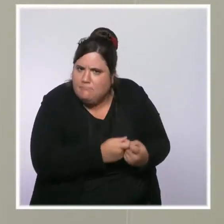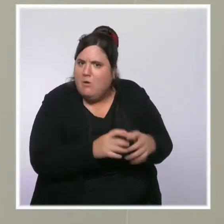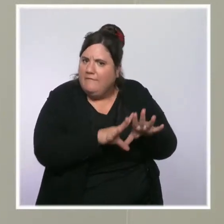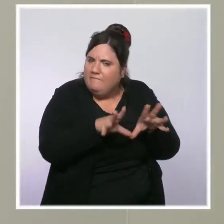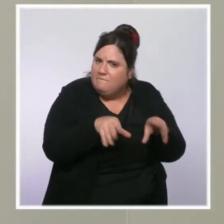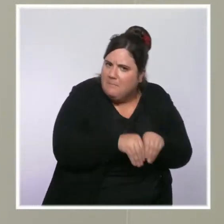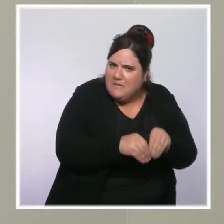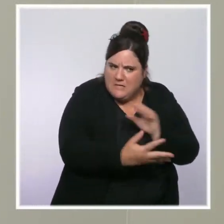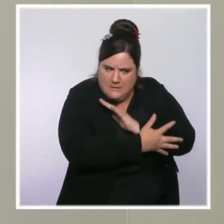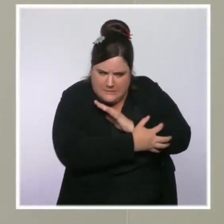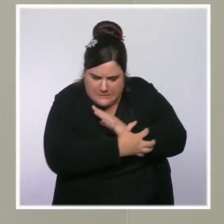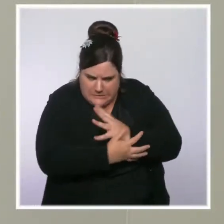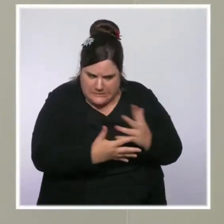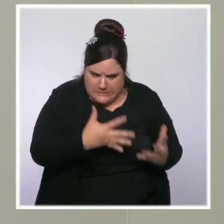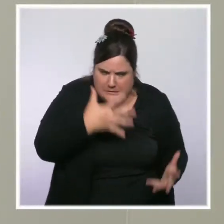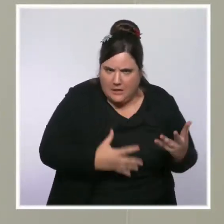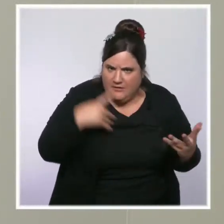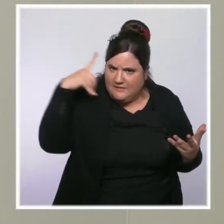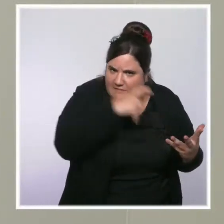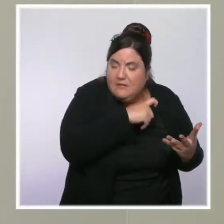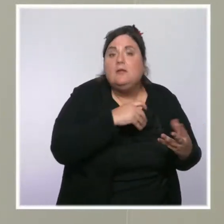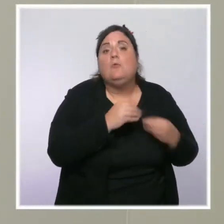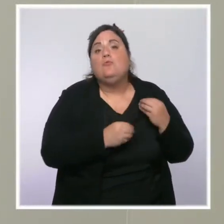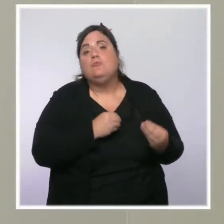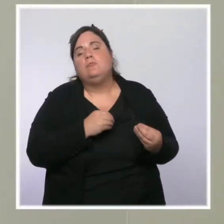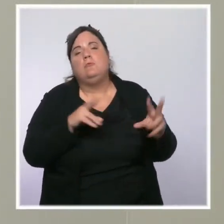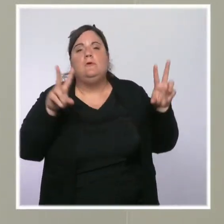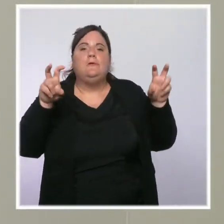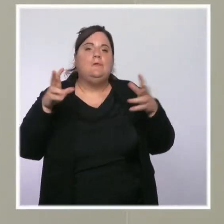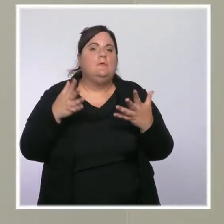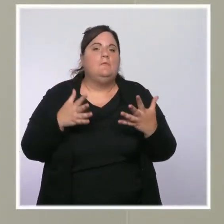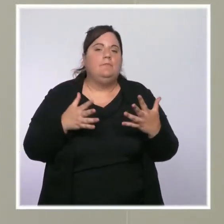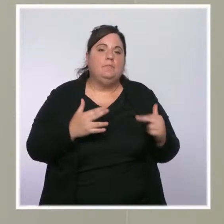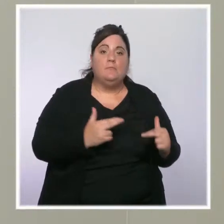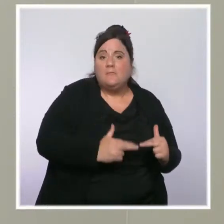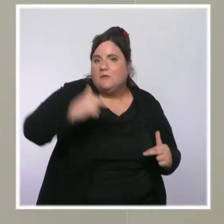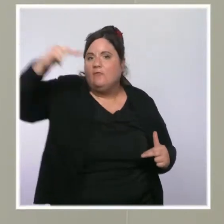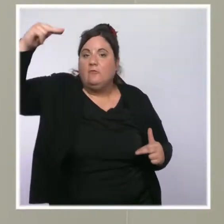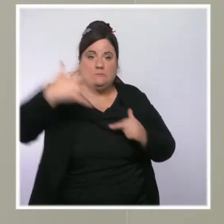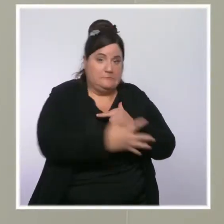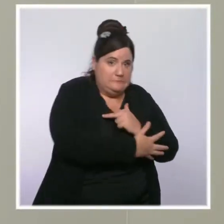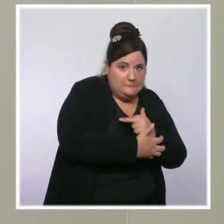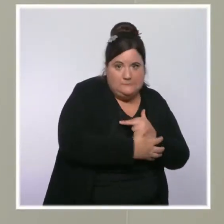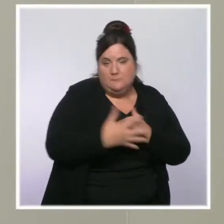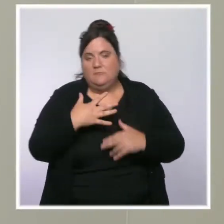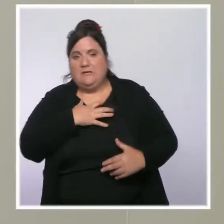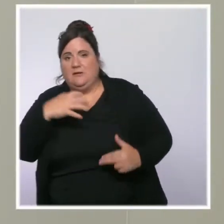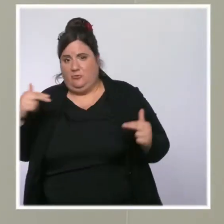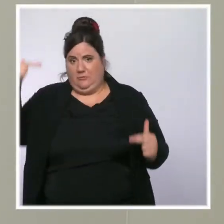Les classes moyennes semblent assez souvent oubliées dans ce genre de débat, qu'est-ce que vous leur dites aujourd'hui ?